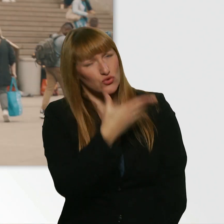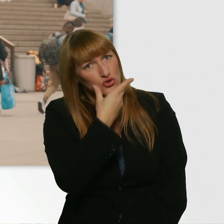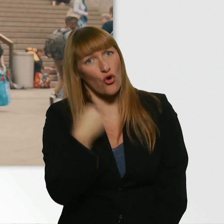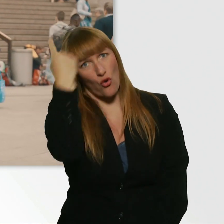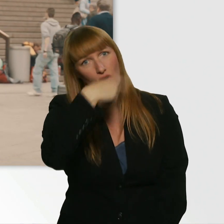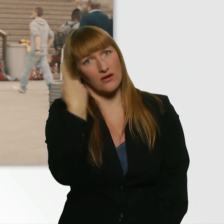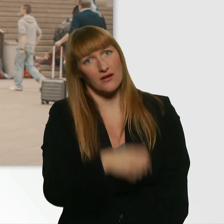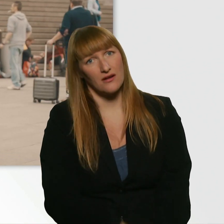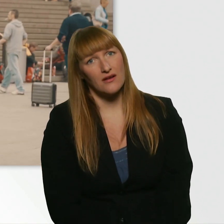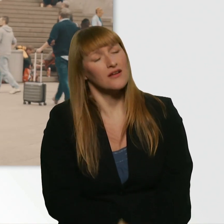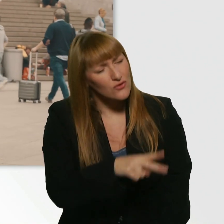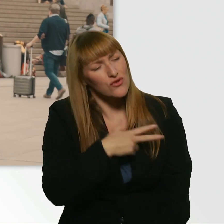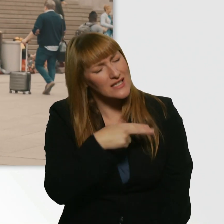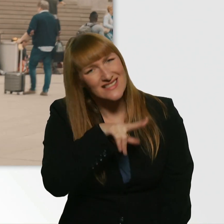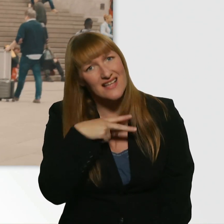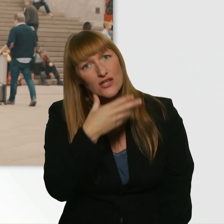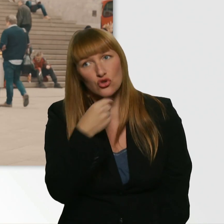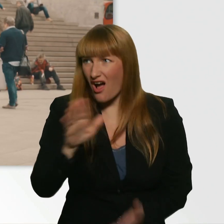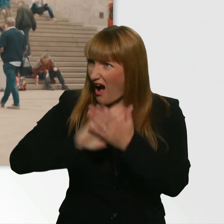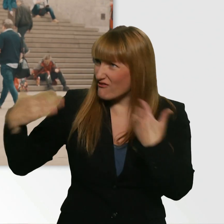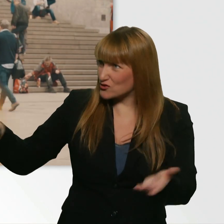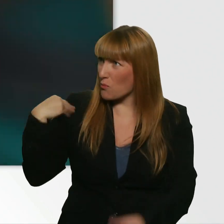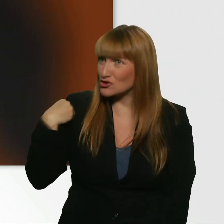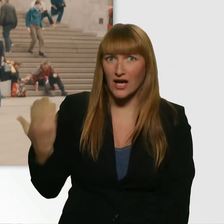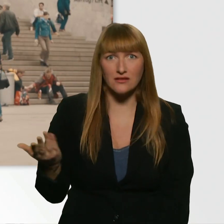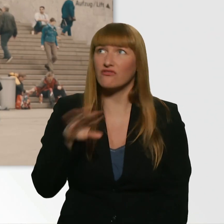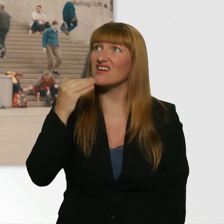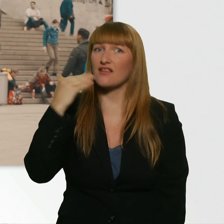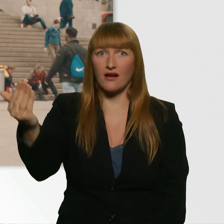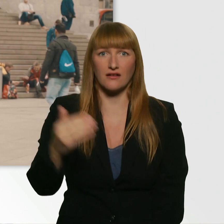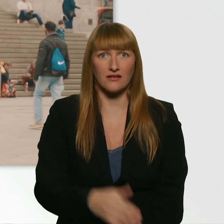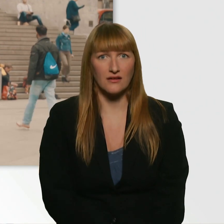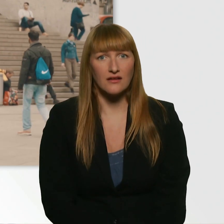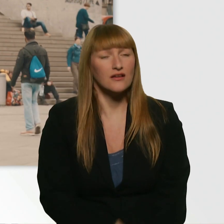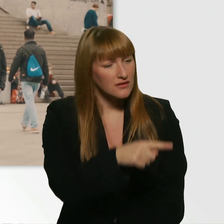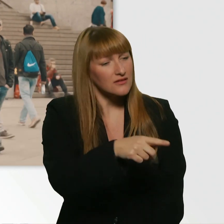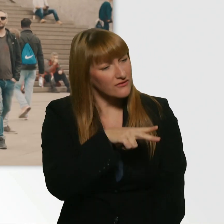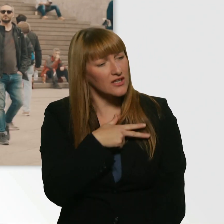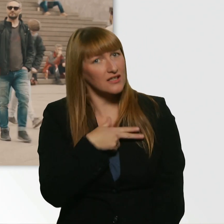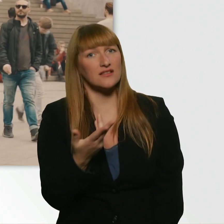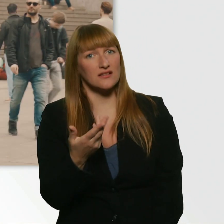So eine schöne Person. Wirklich. - Einfach so? Ja. - Danke schön. Das ist wirklich selten, dass ich das zu jemandem sage.